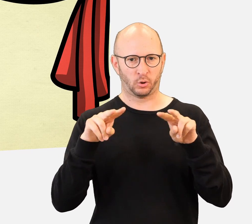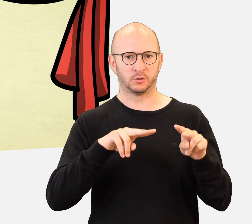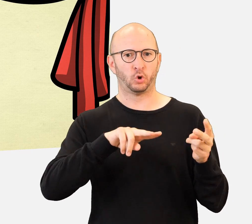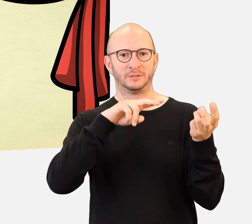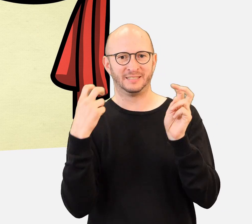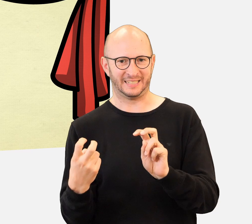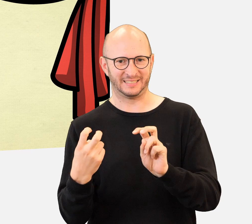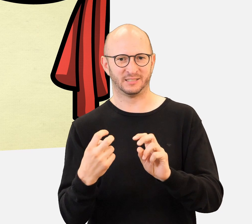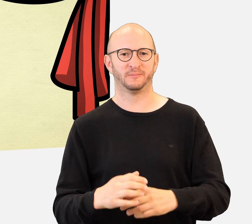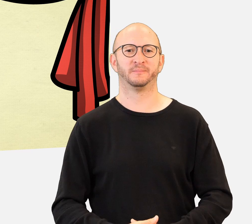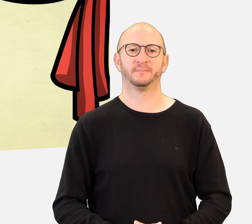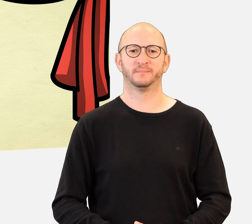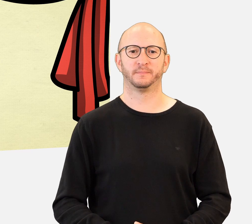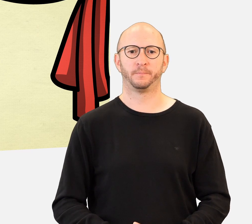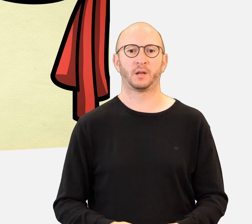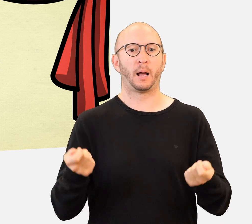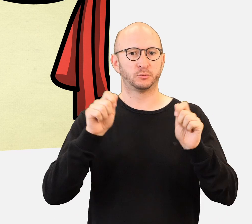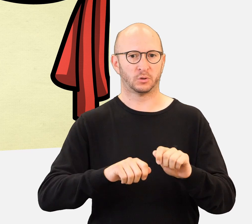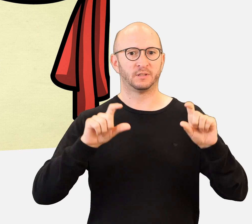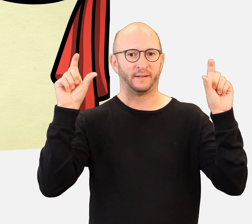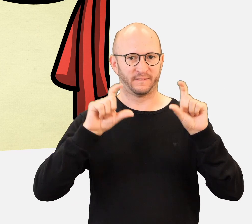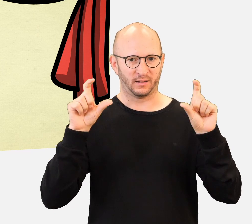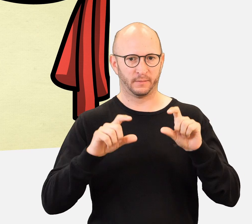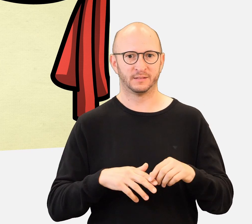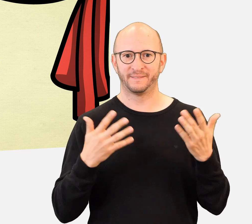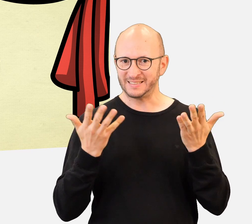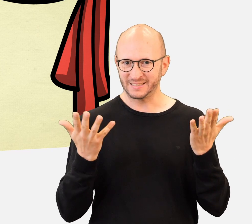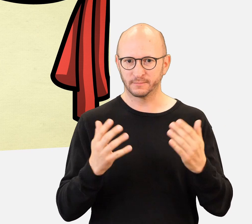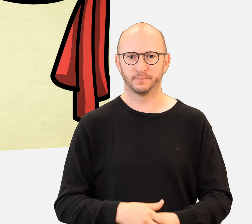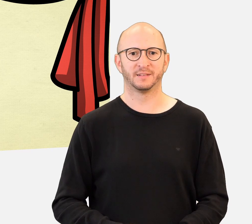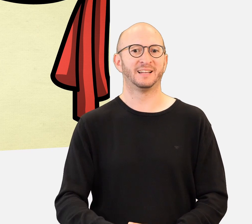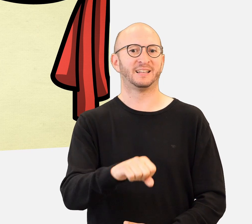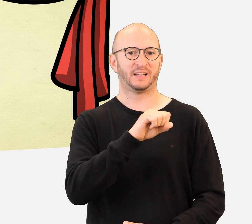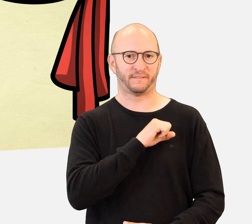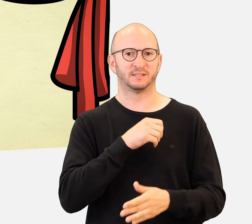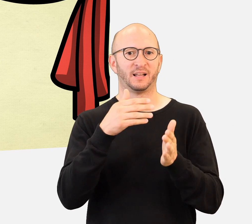Zum Abschluss der Veranstaltung werden alle Gewinnerklassen zur Preisverleihung eingeladen.